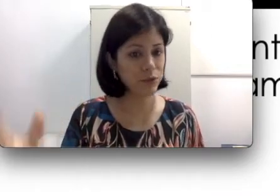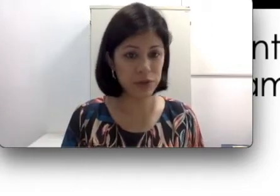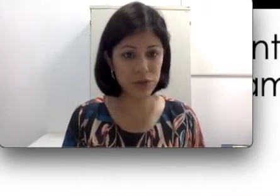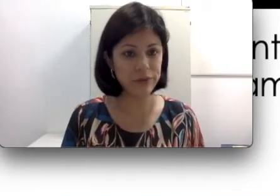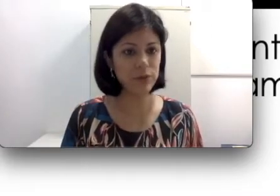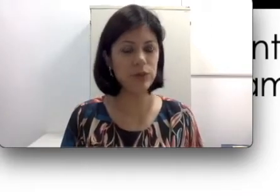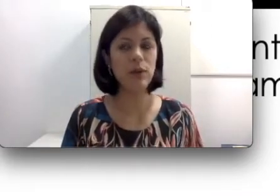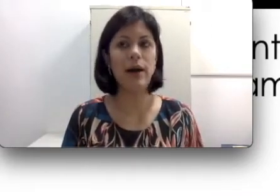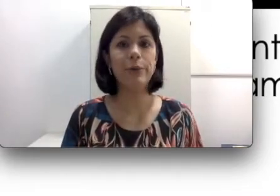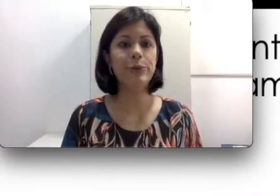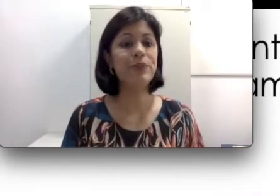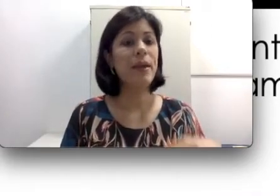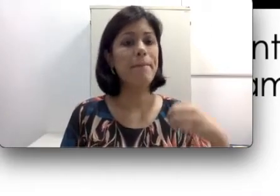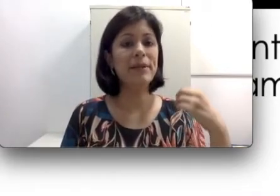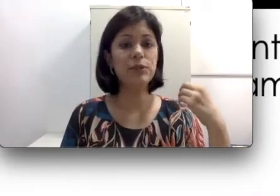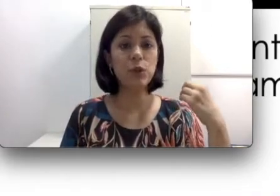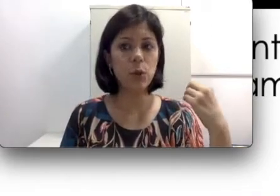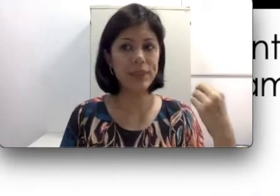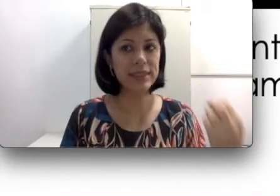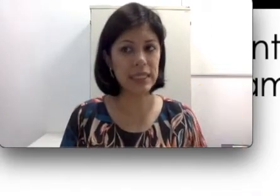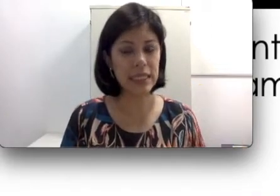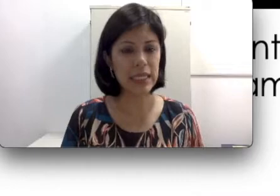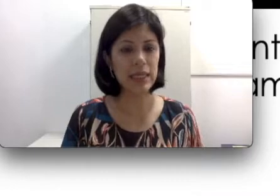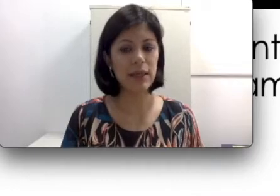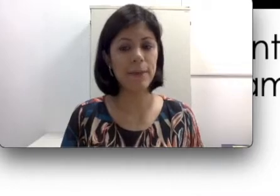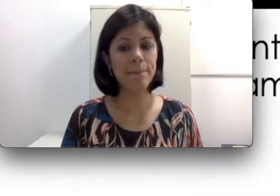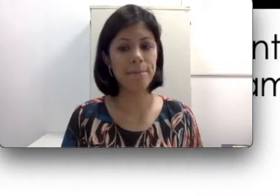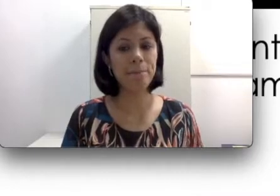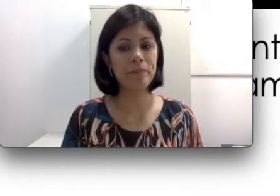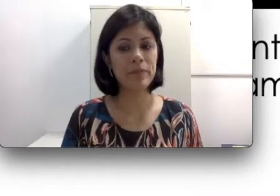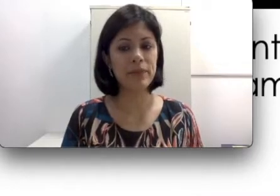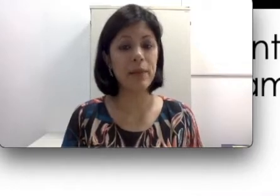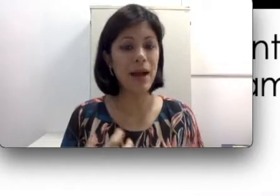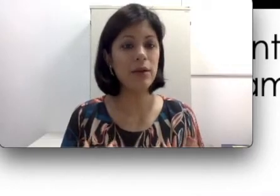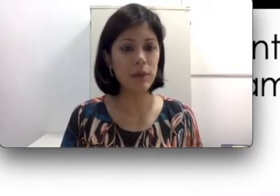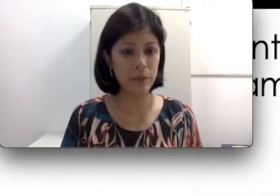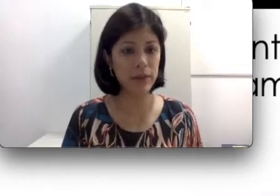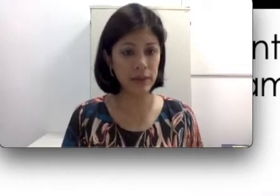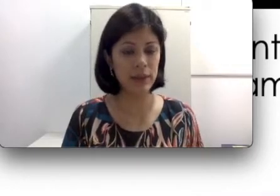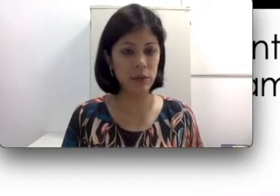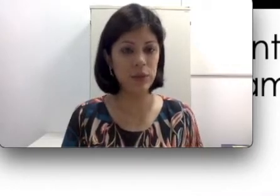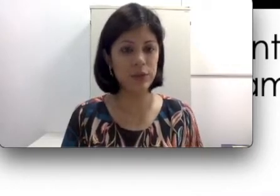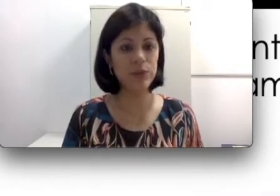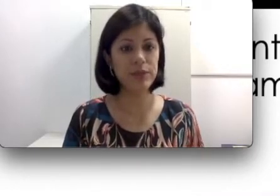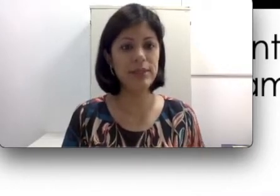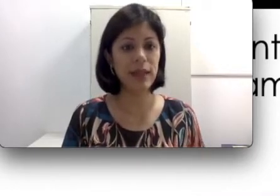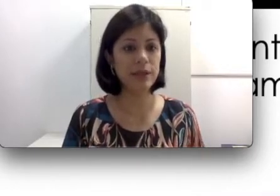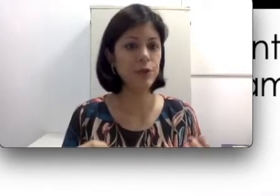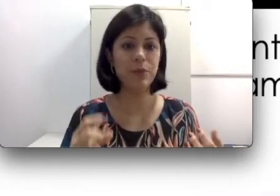fone de ouvido muito alto, pessoas que trabalham com ruídos muito intensos, como por exemplo